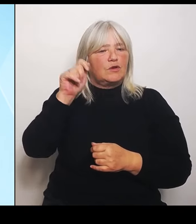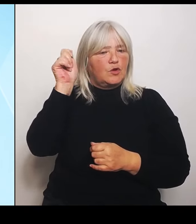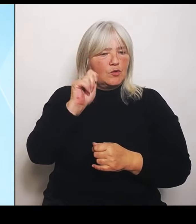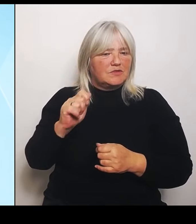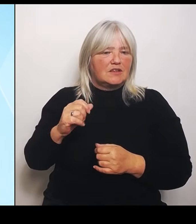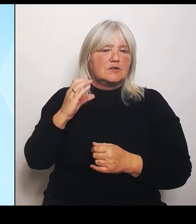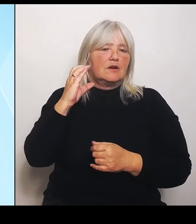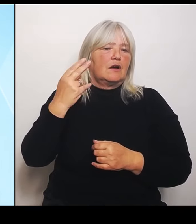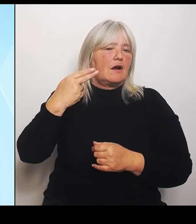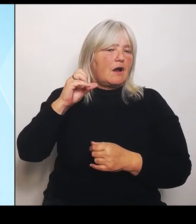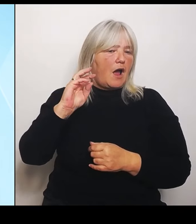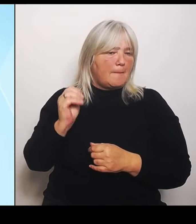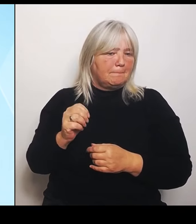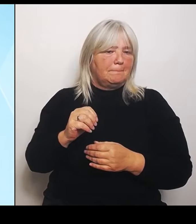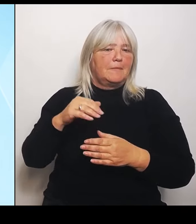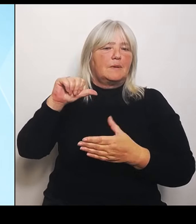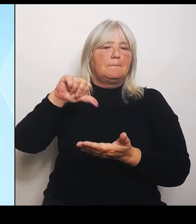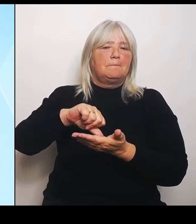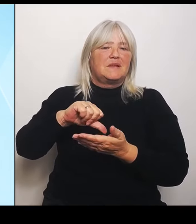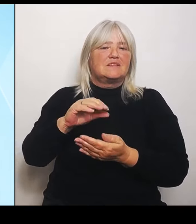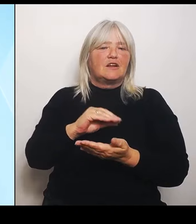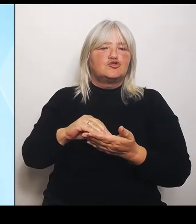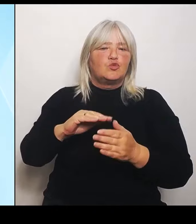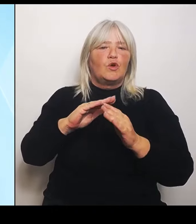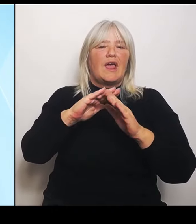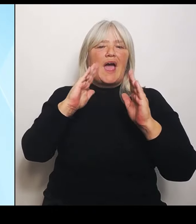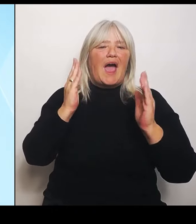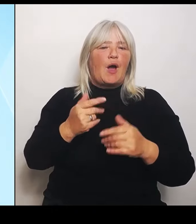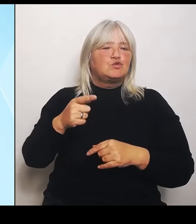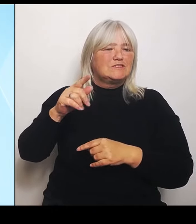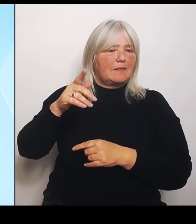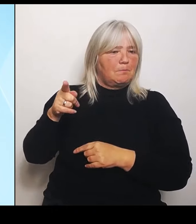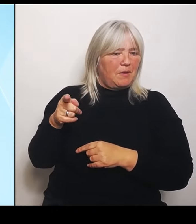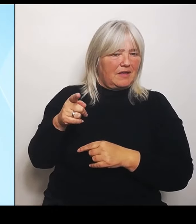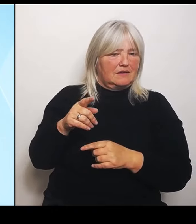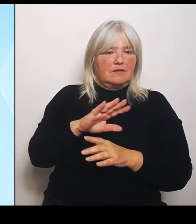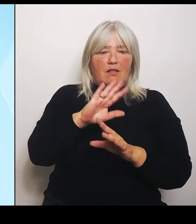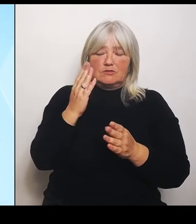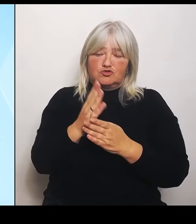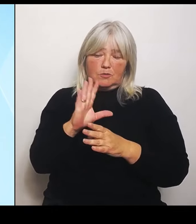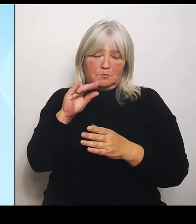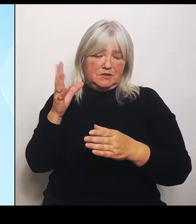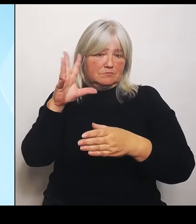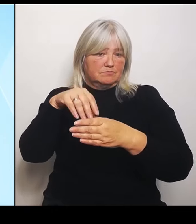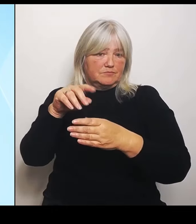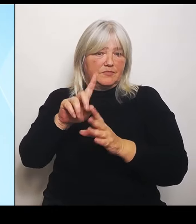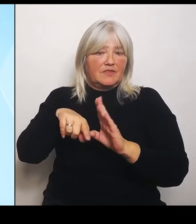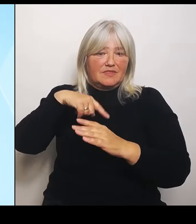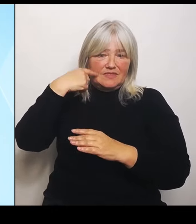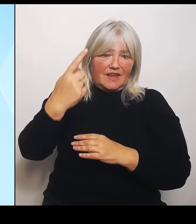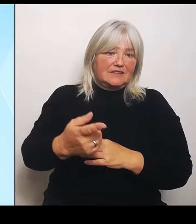und können dann ab dem nächsten Schuljahr umgesetzt werden können dieses Profil entwickeln.